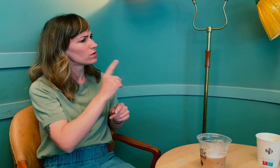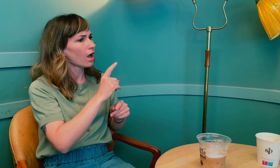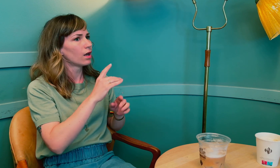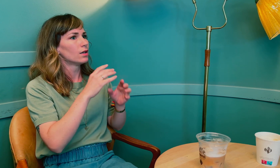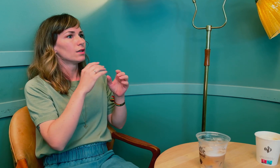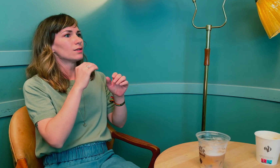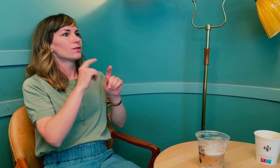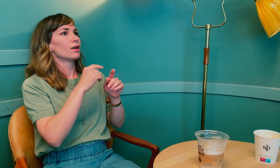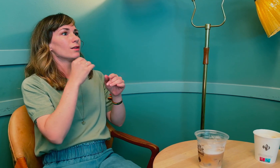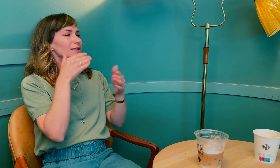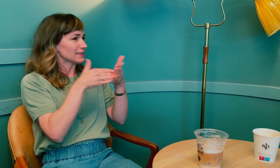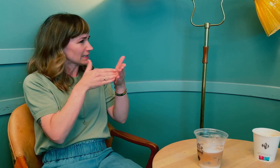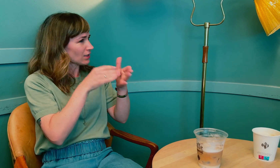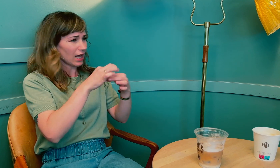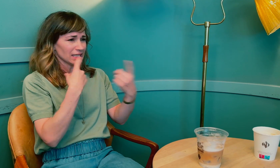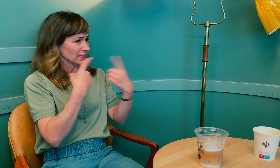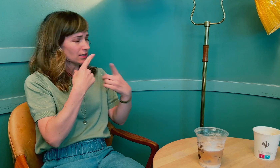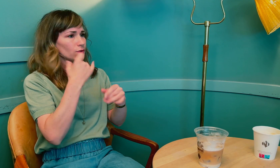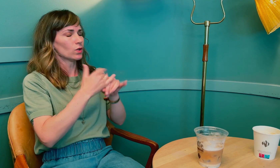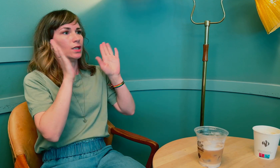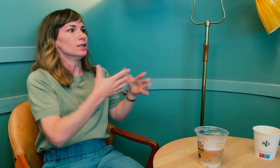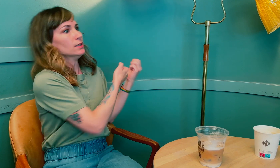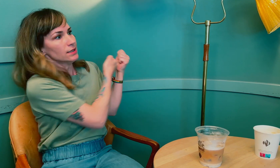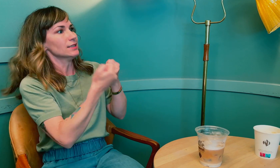Du sa at du opplevde kommunikasjonshindringer hos legene.